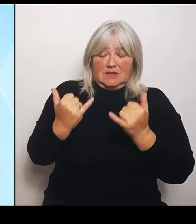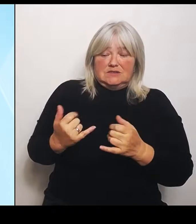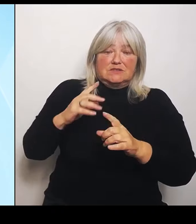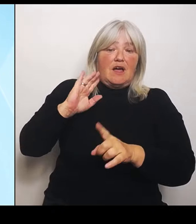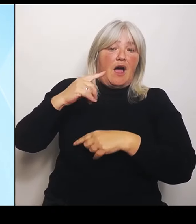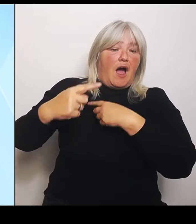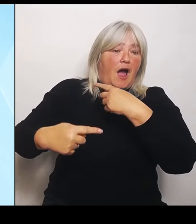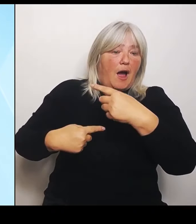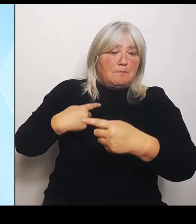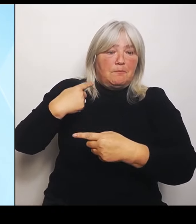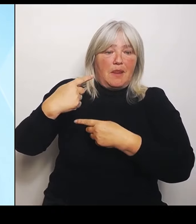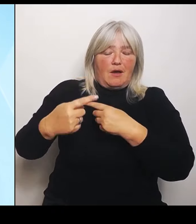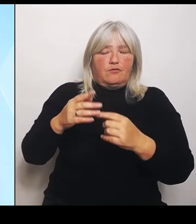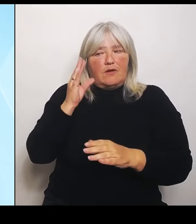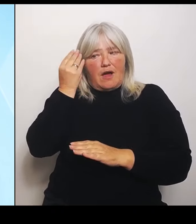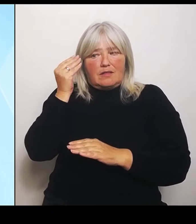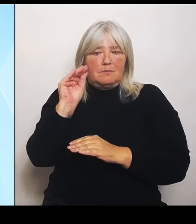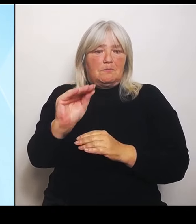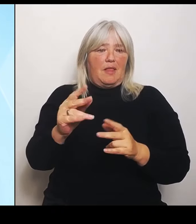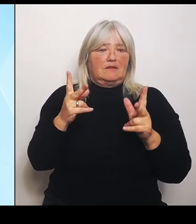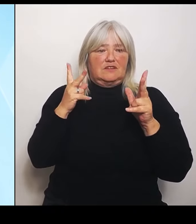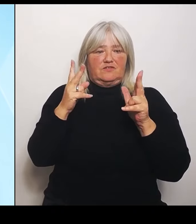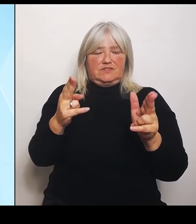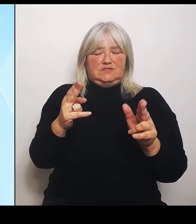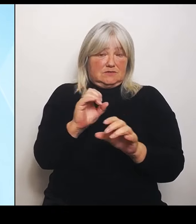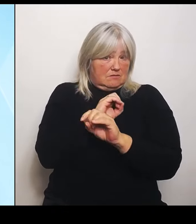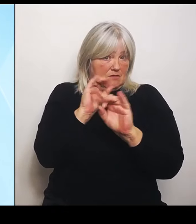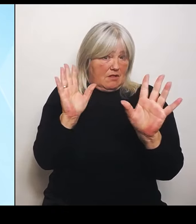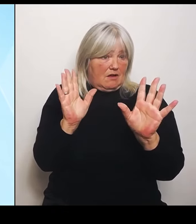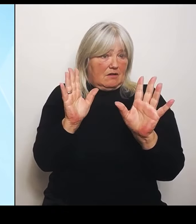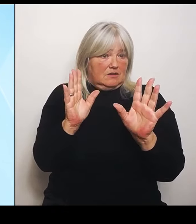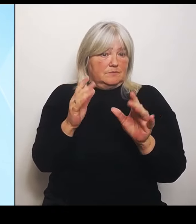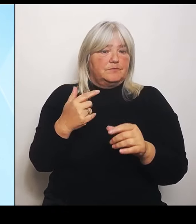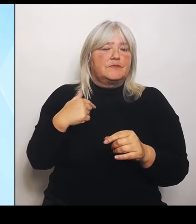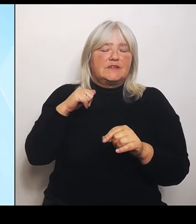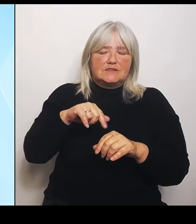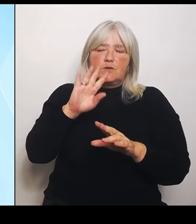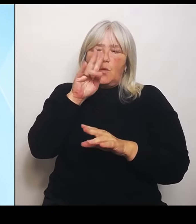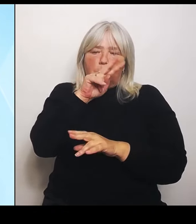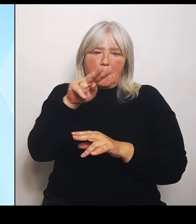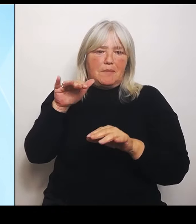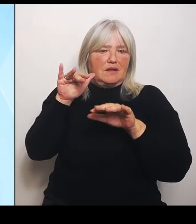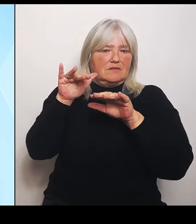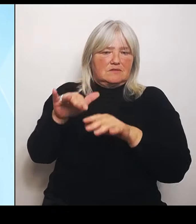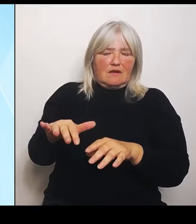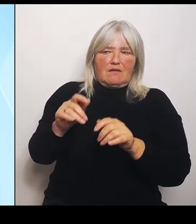Also wir haben jetzt den Überblick und deshalb wird dieses Hilfsprogramm noch mal angepasst.